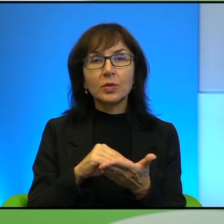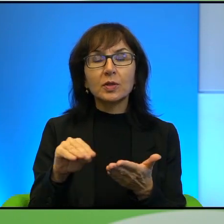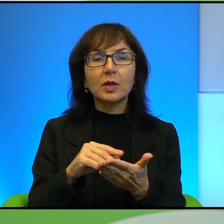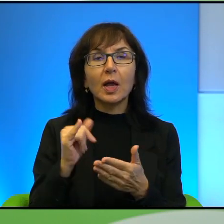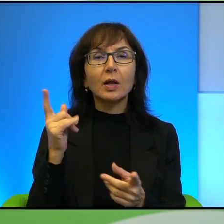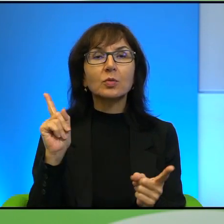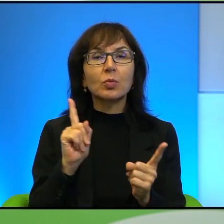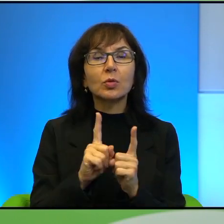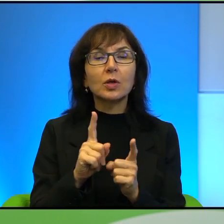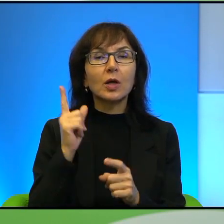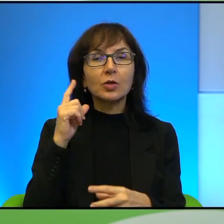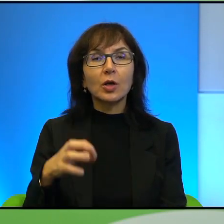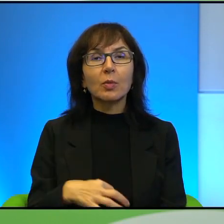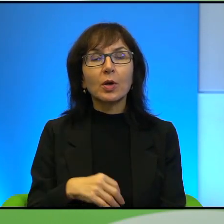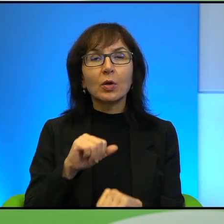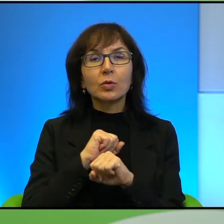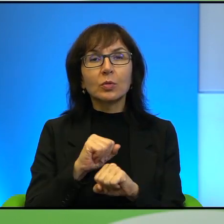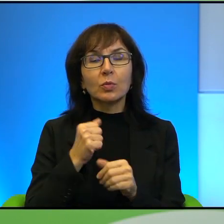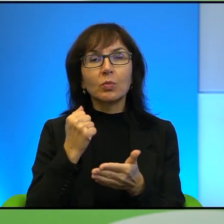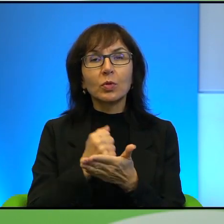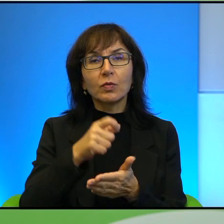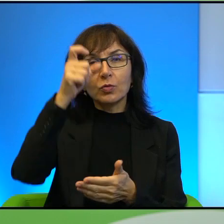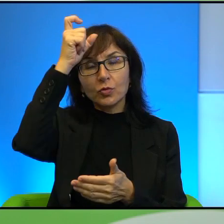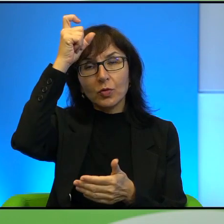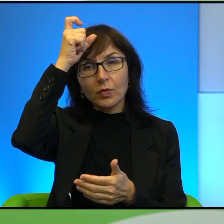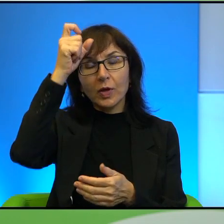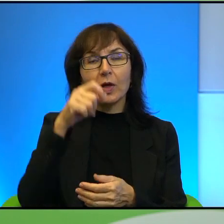z obrońcami praw człowieka, odnośnie chyba Hebronu to było.